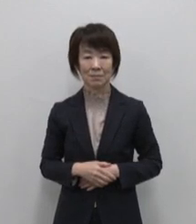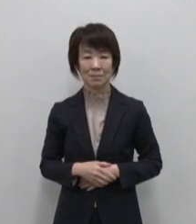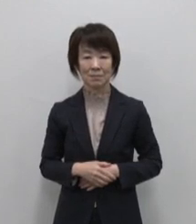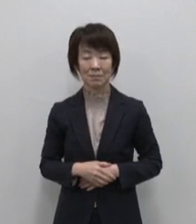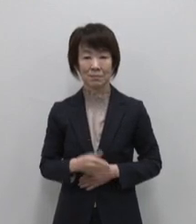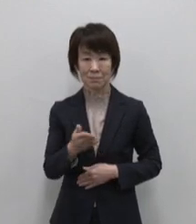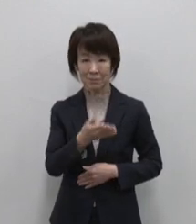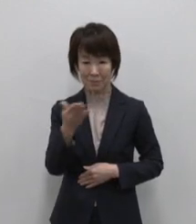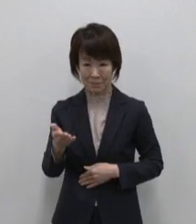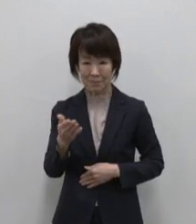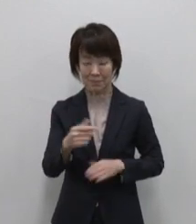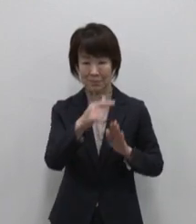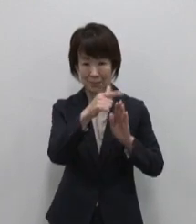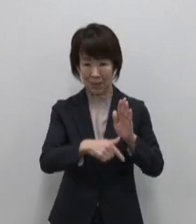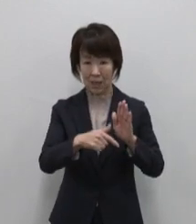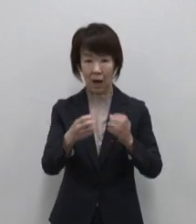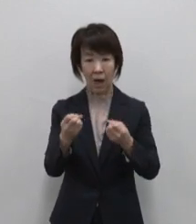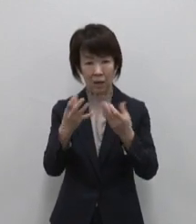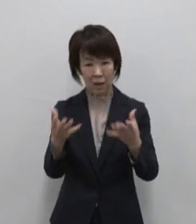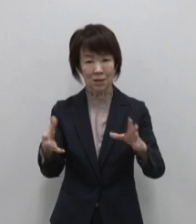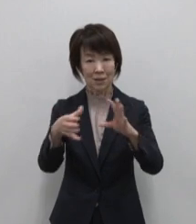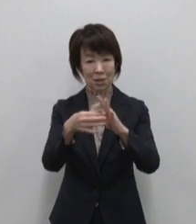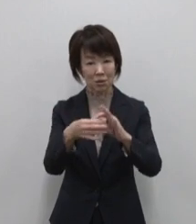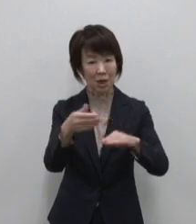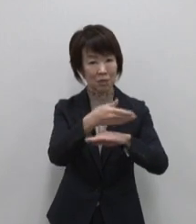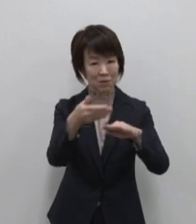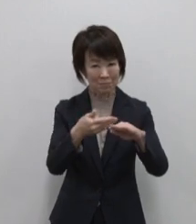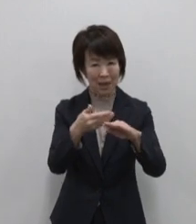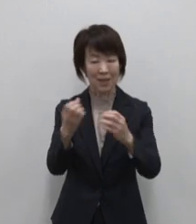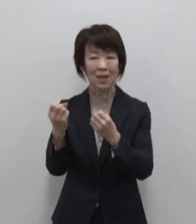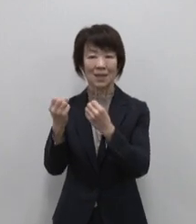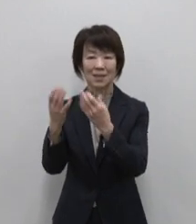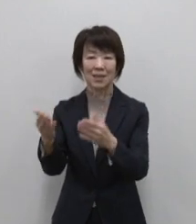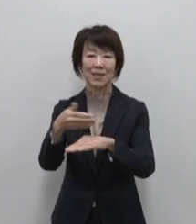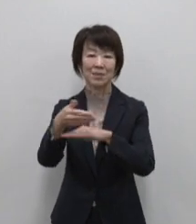次は 新しい でつながる島 新島です